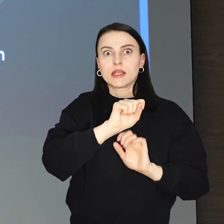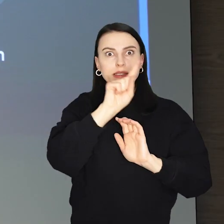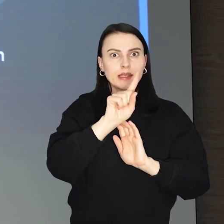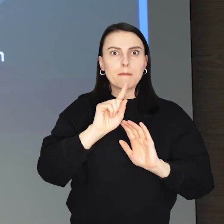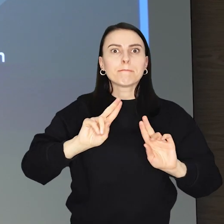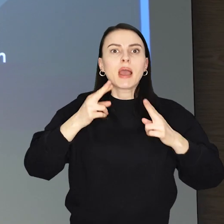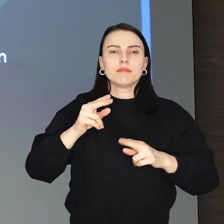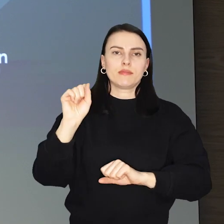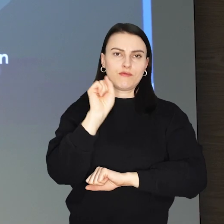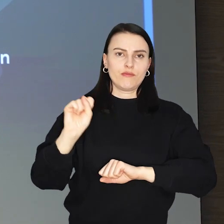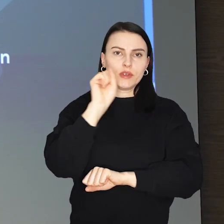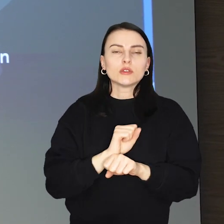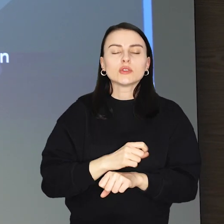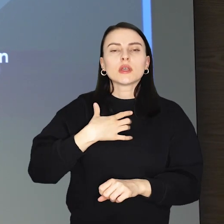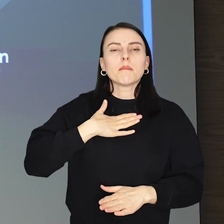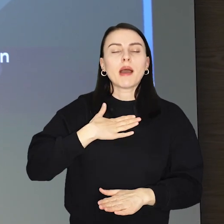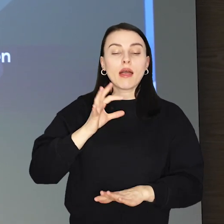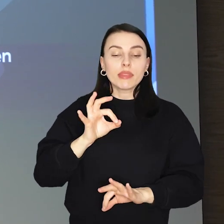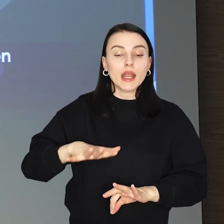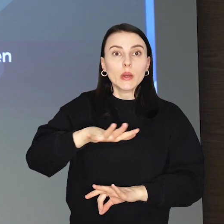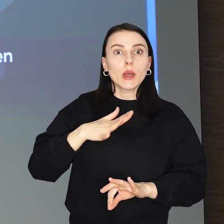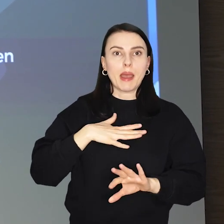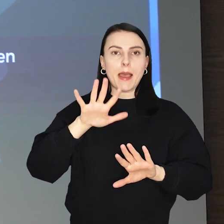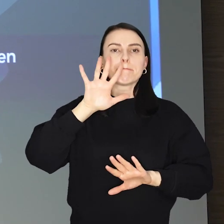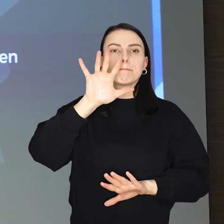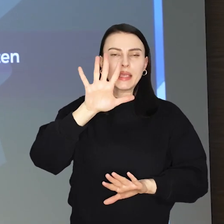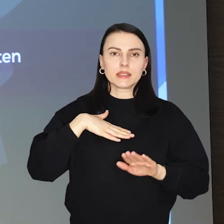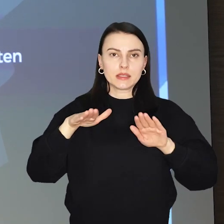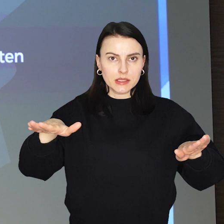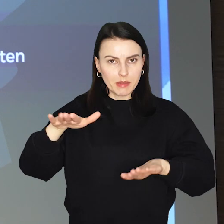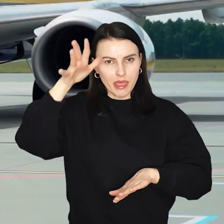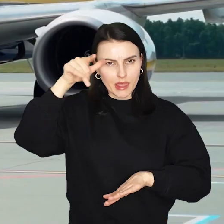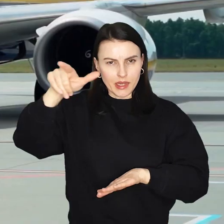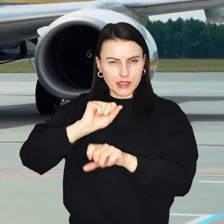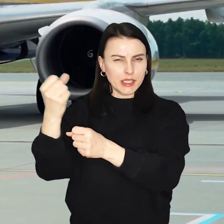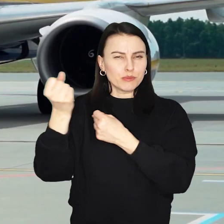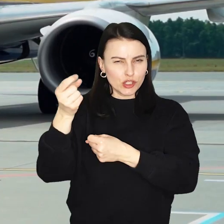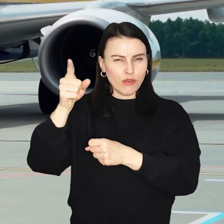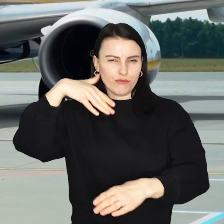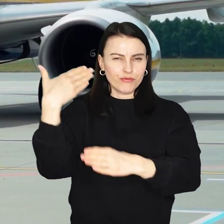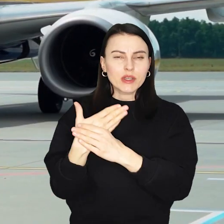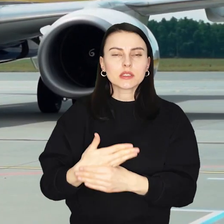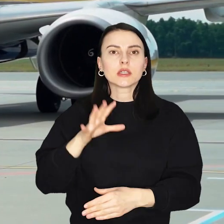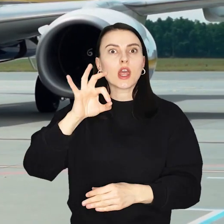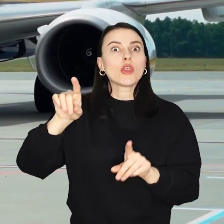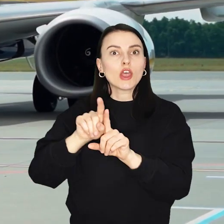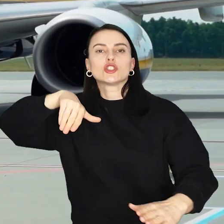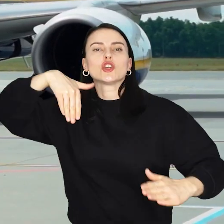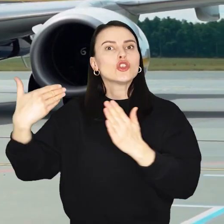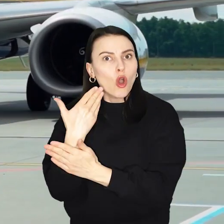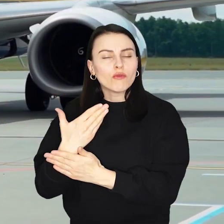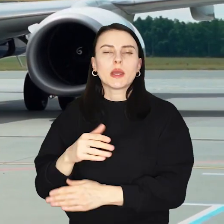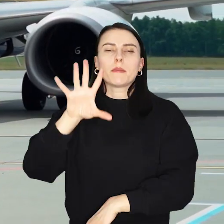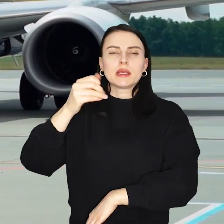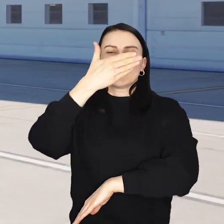W stolicy Dolnego Śląska stacjonuje na stałe 5 samolotów irlandzkiego przewoźnika w tym jeden zupełnie nowy wart 500 milionów euro